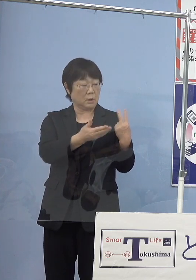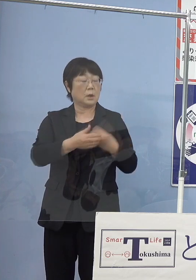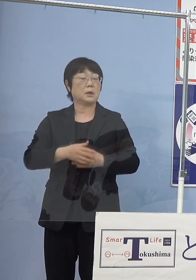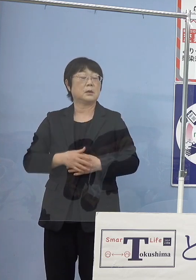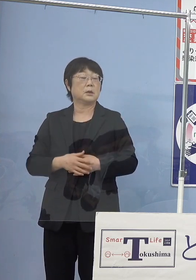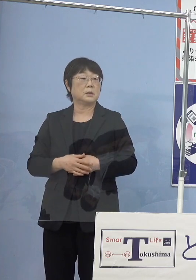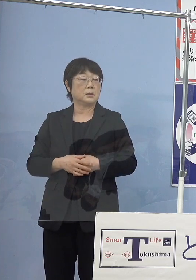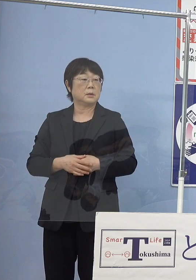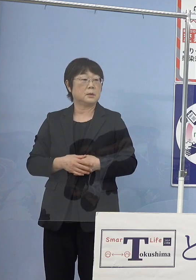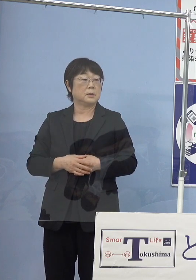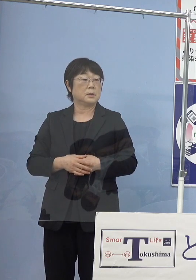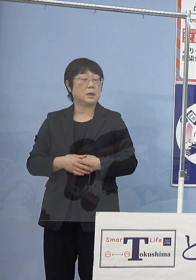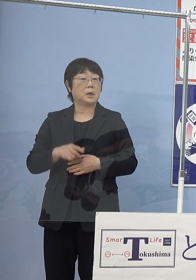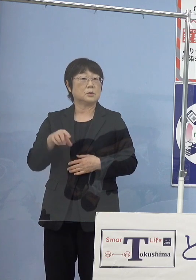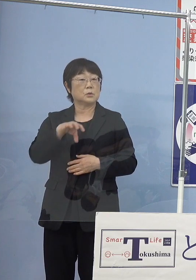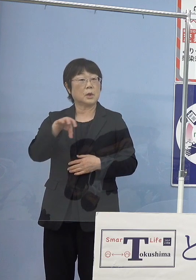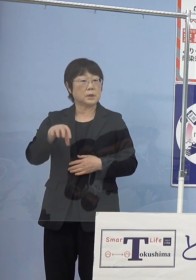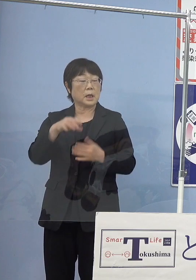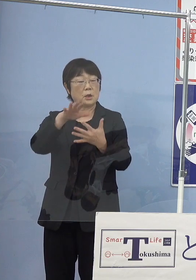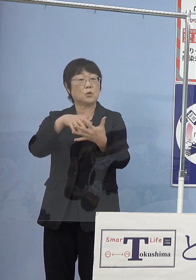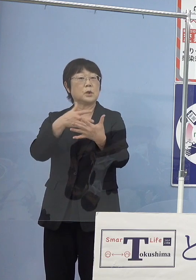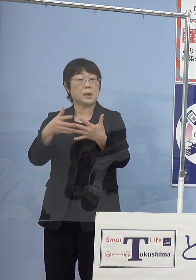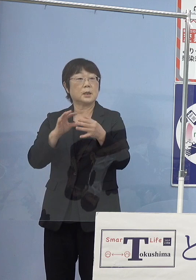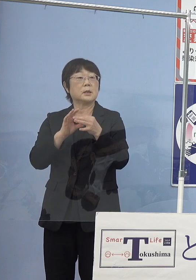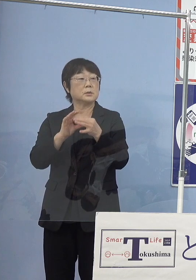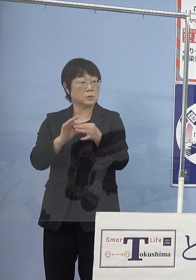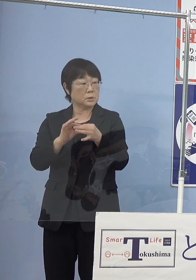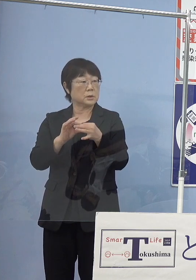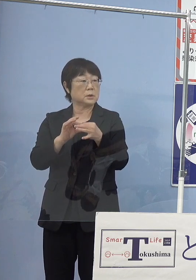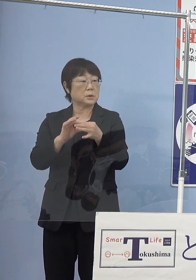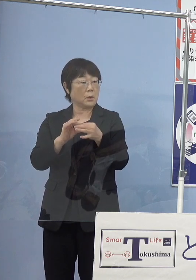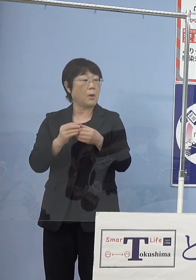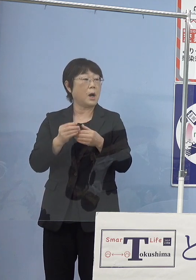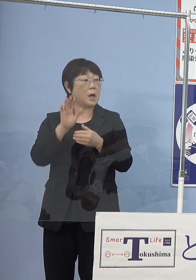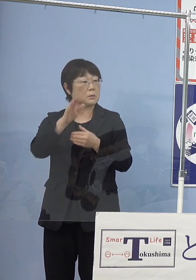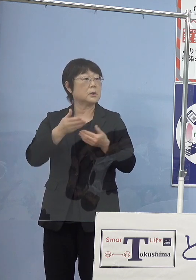（知事） またその辺りのデータ提供を